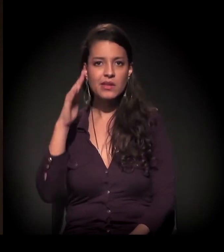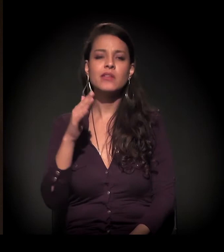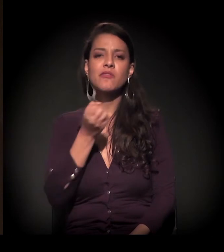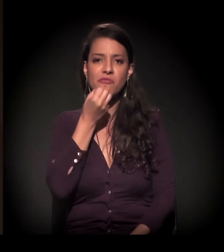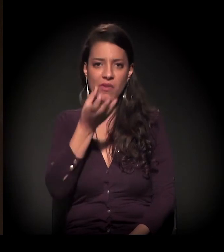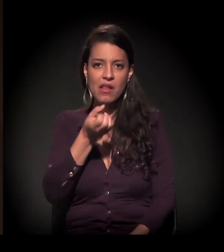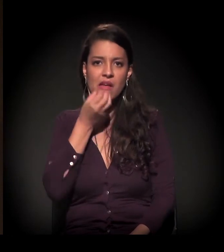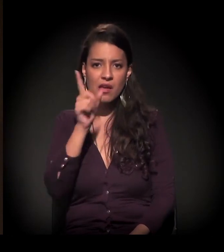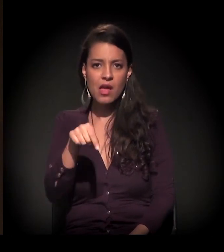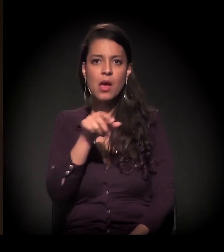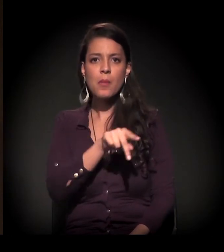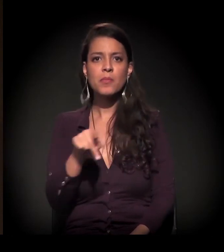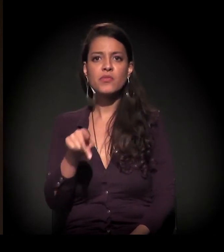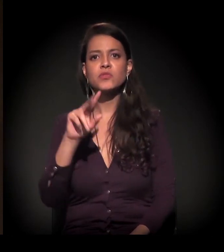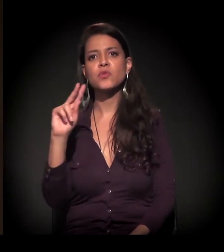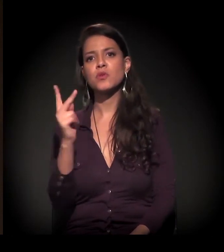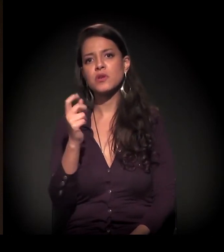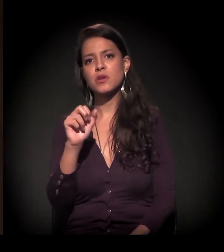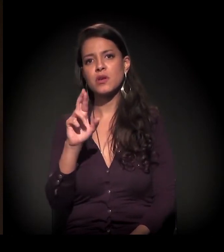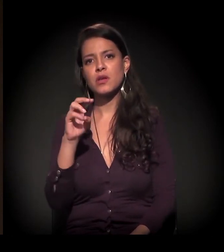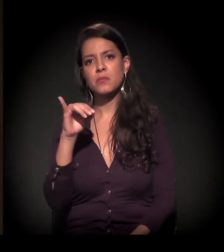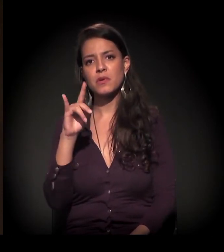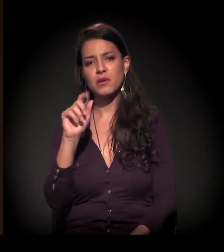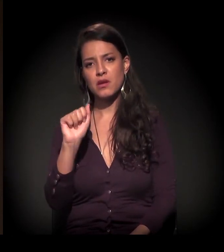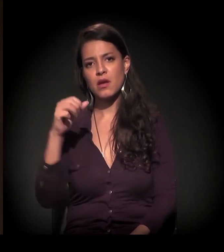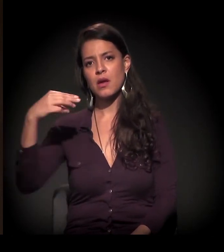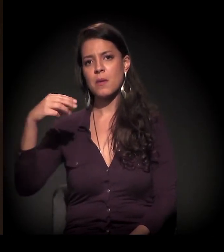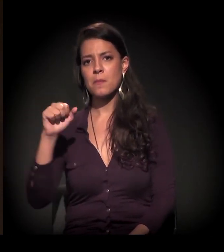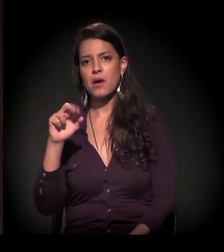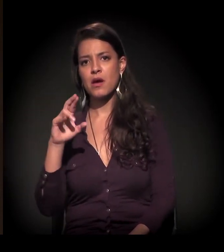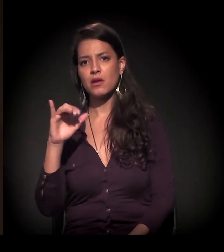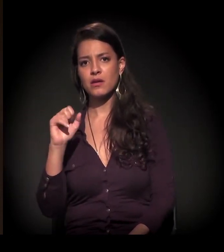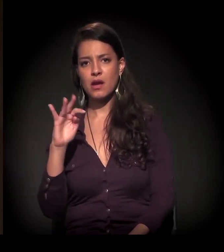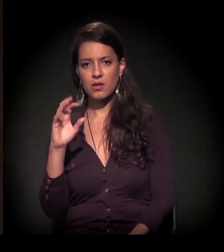− quem está falando muito isso também é a professora Ermínia Maricato −, que nós fechamos um ciclo.